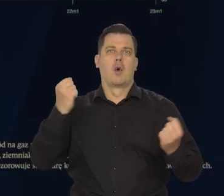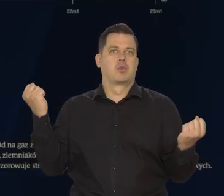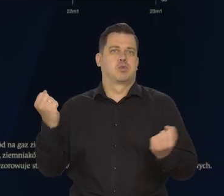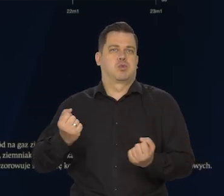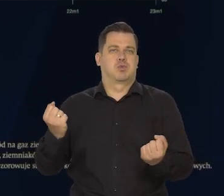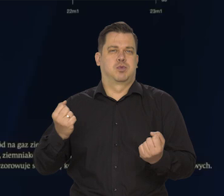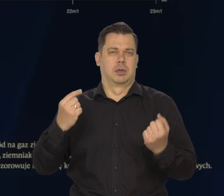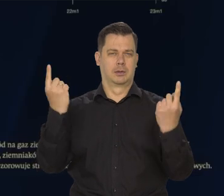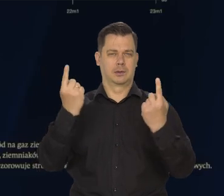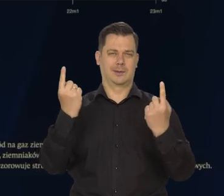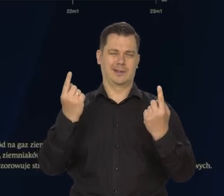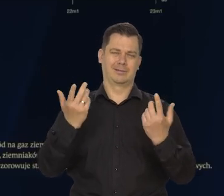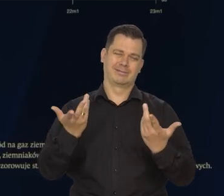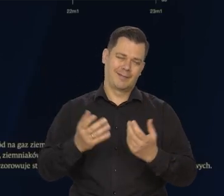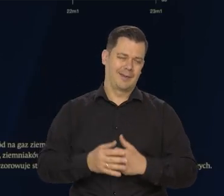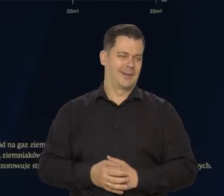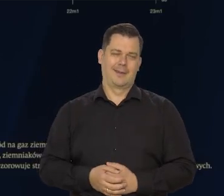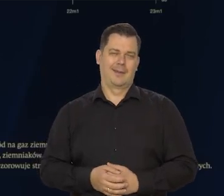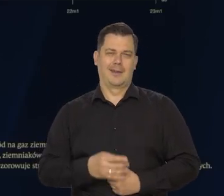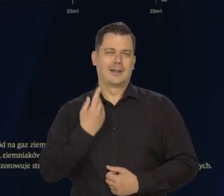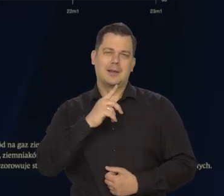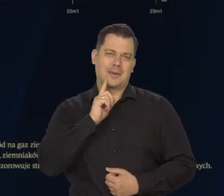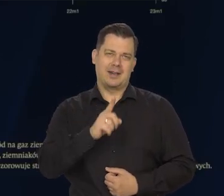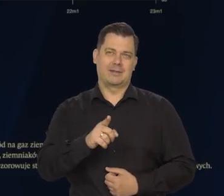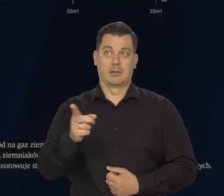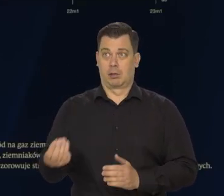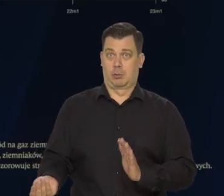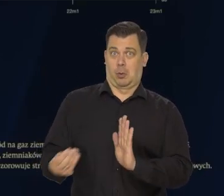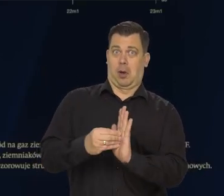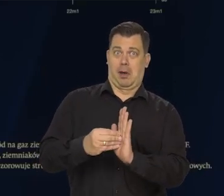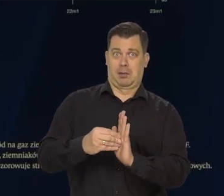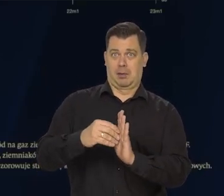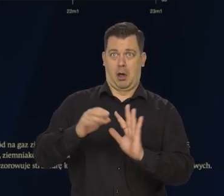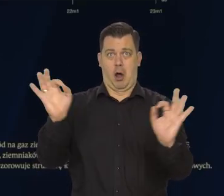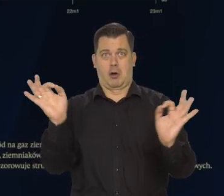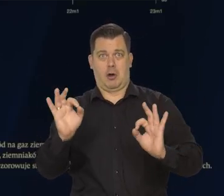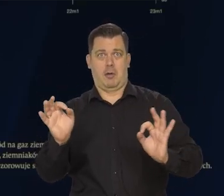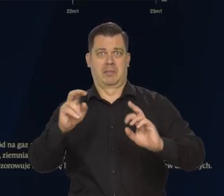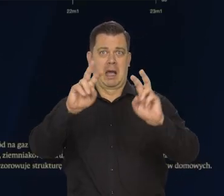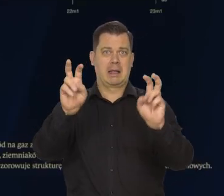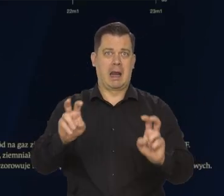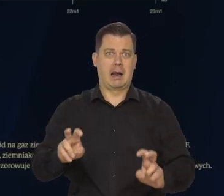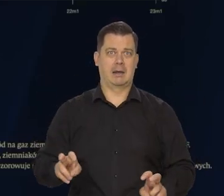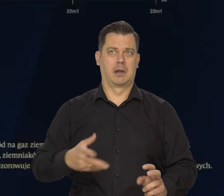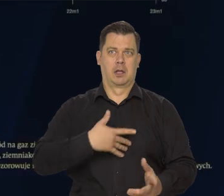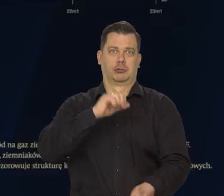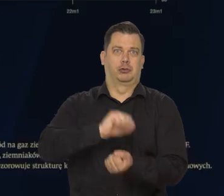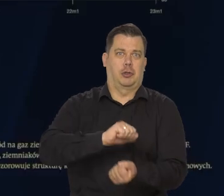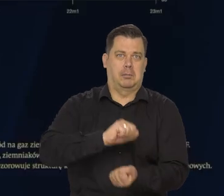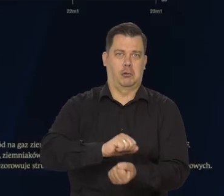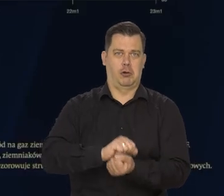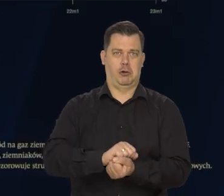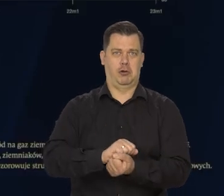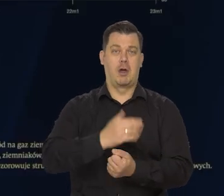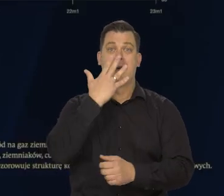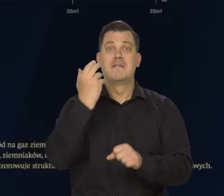I mieliśmy mnóstwo przedstawianych hipotetycznych obrazów. Jak to Polacy będą marznąć jak węgla nie będzie w ogóle,